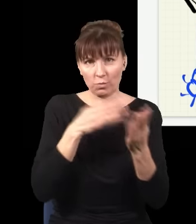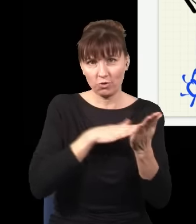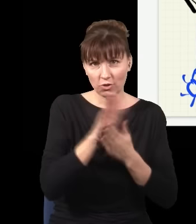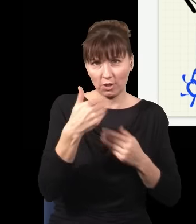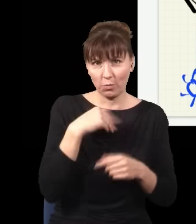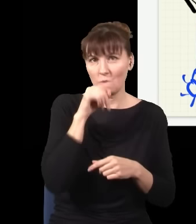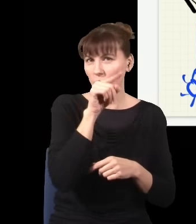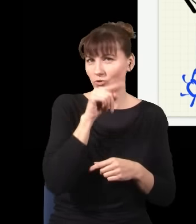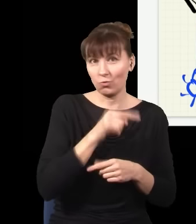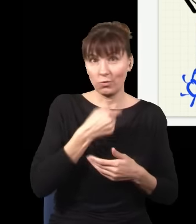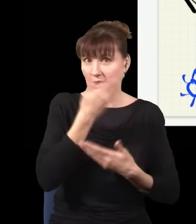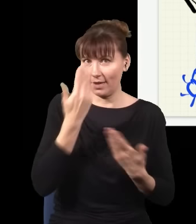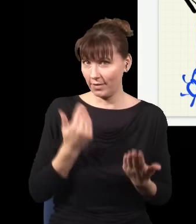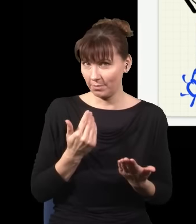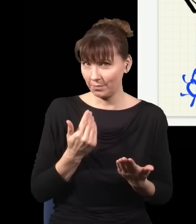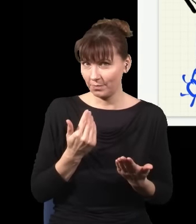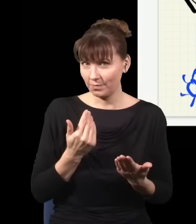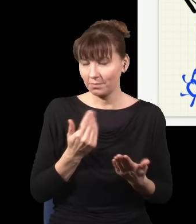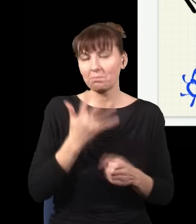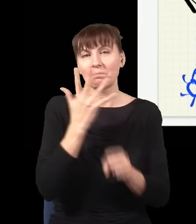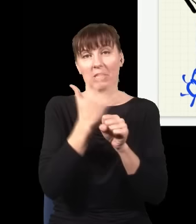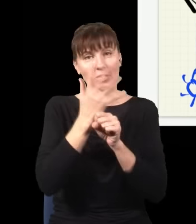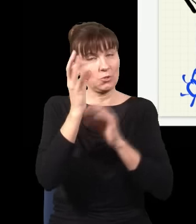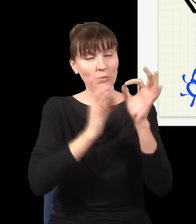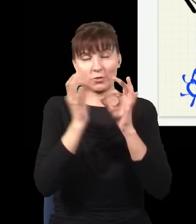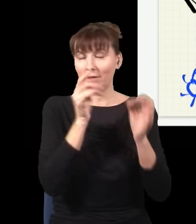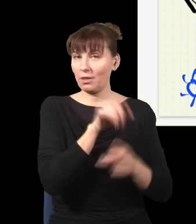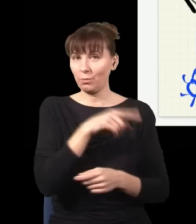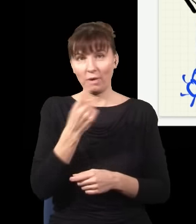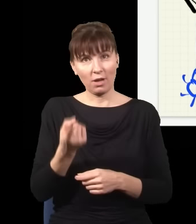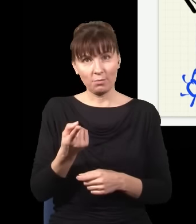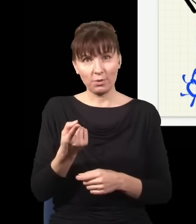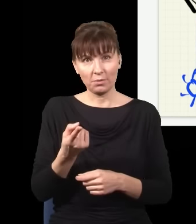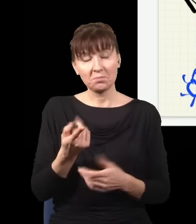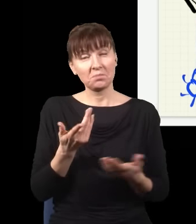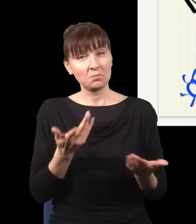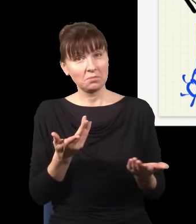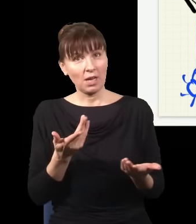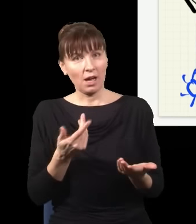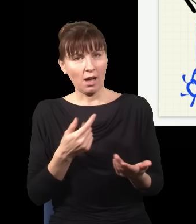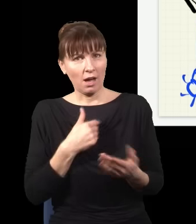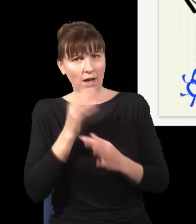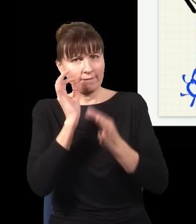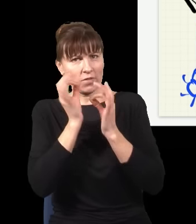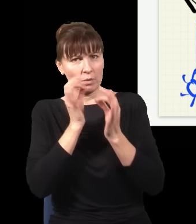Prawdopodobieństwo, że było to albo to, jest dokładnie 50%. I teraz pytanie: skoro straciłem informację,